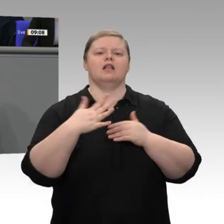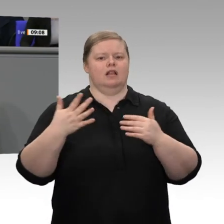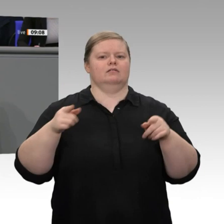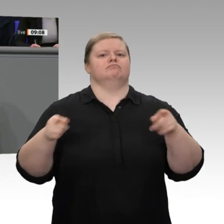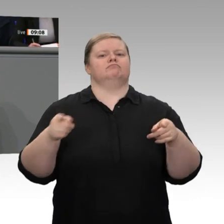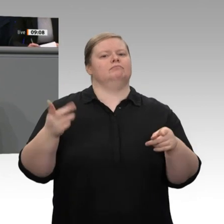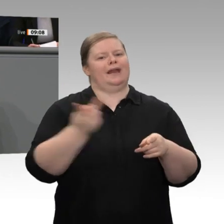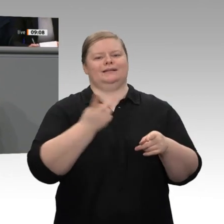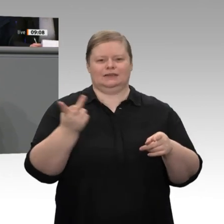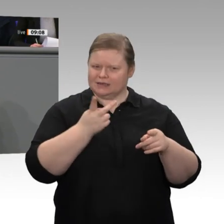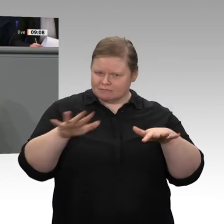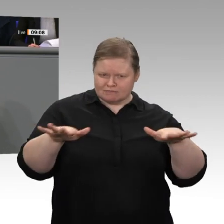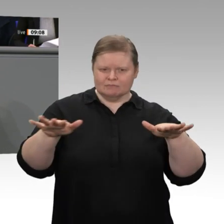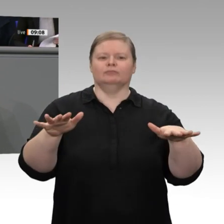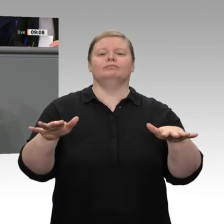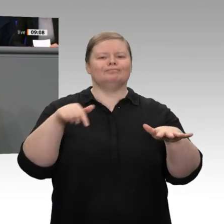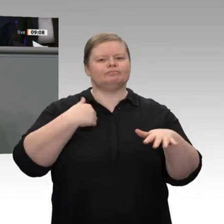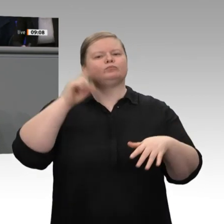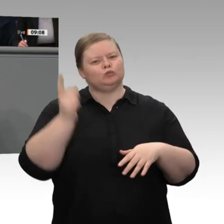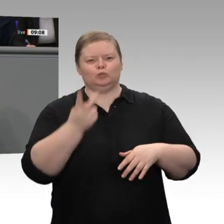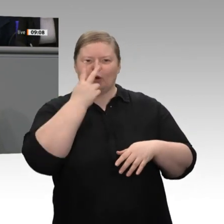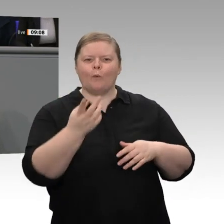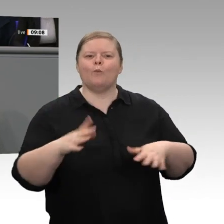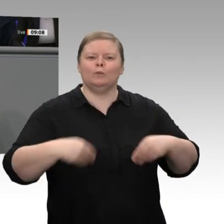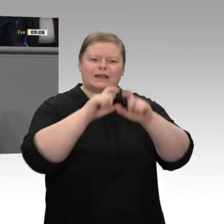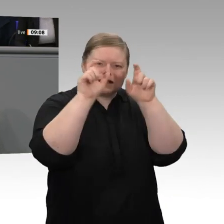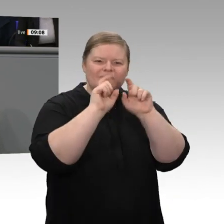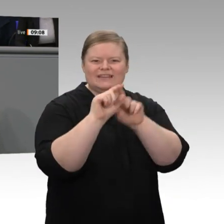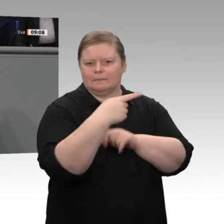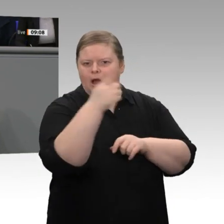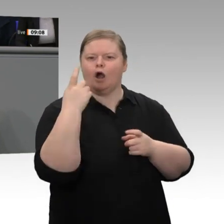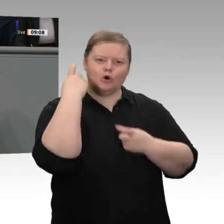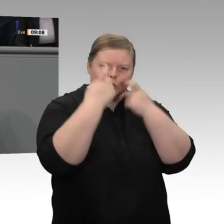deshalb müssen wir uns um die Branchen und um die